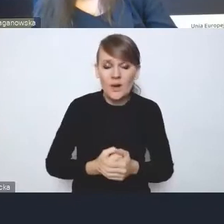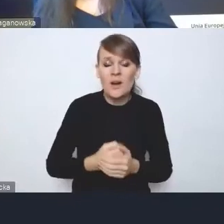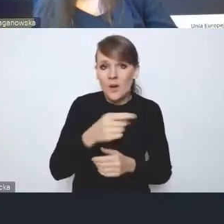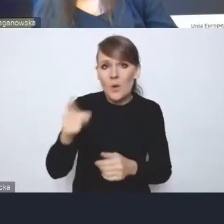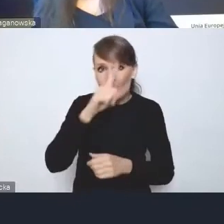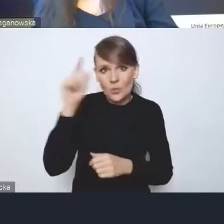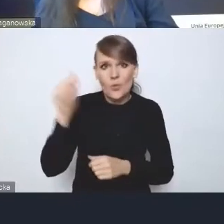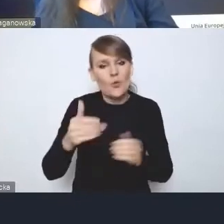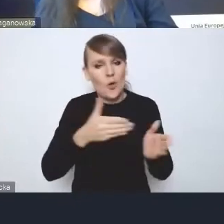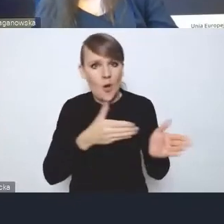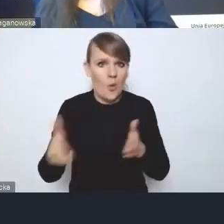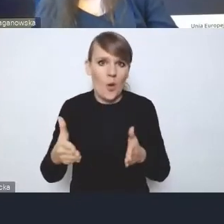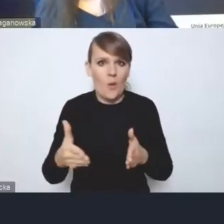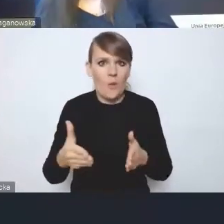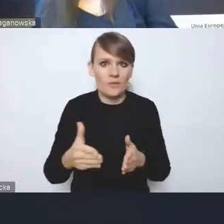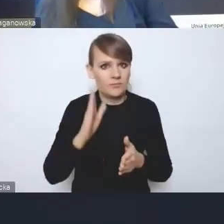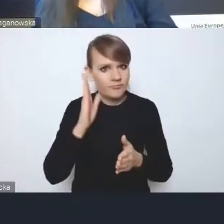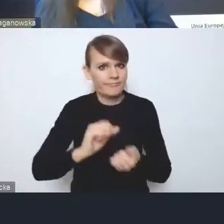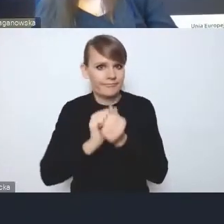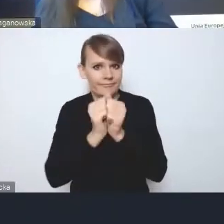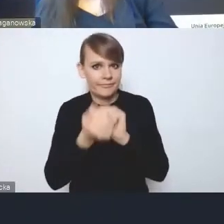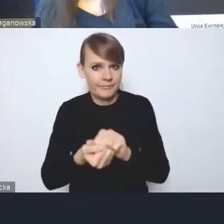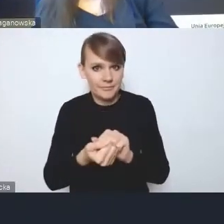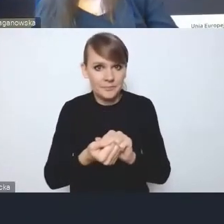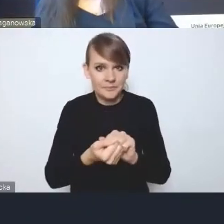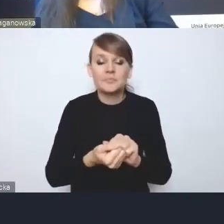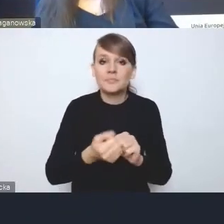że pewne rzeczy będą się zmieniać i co najmniej część tych zmian